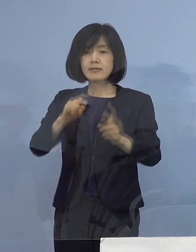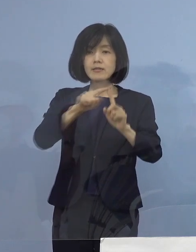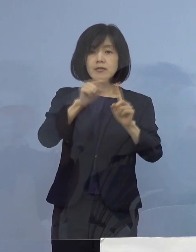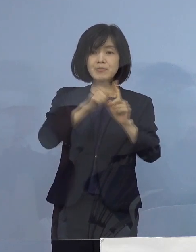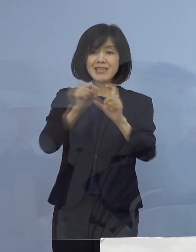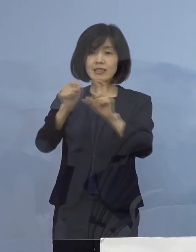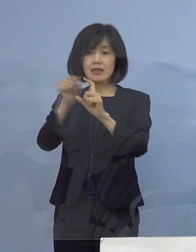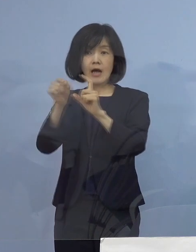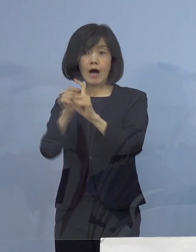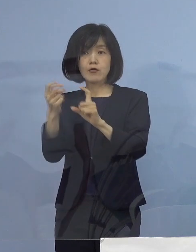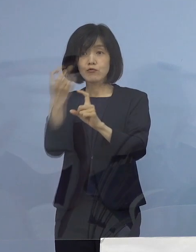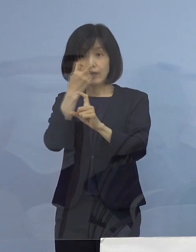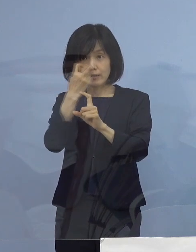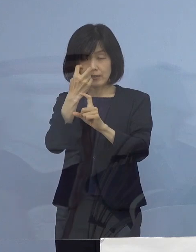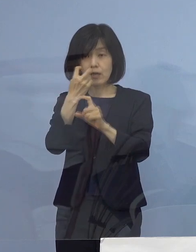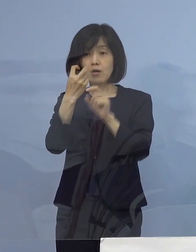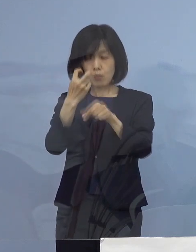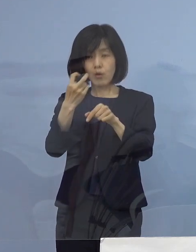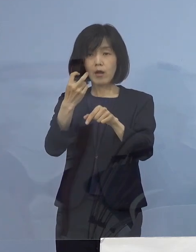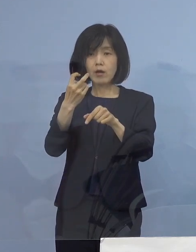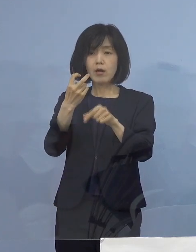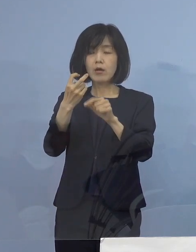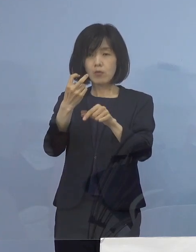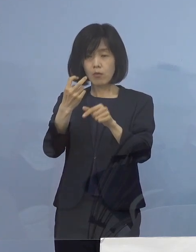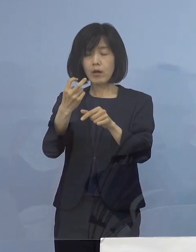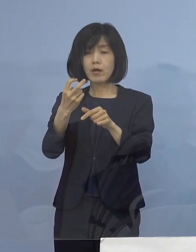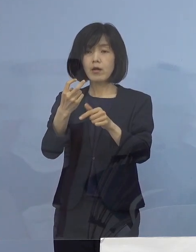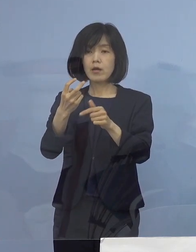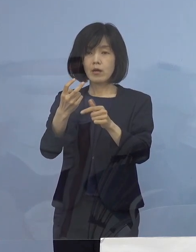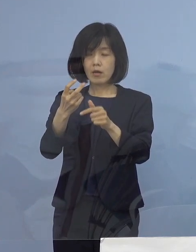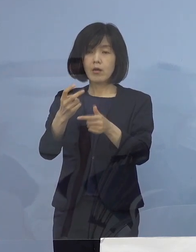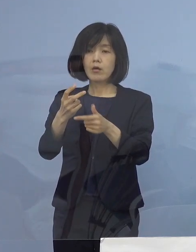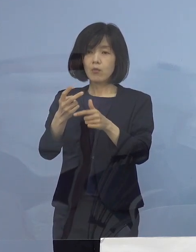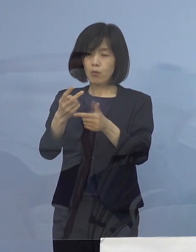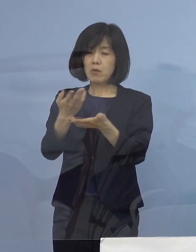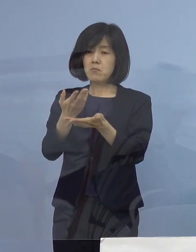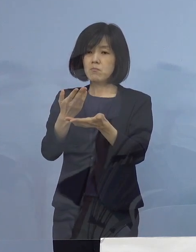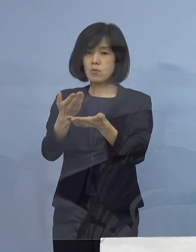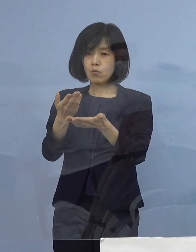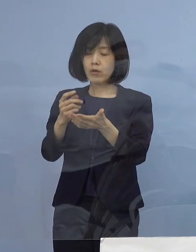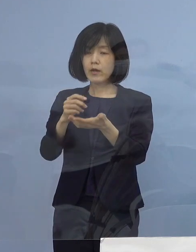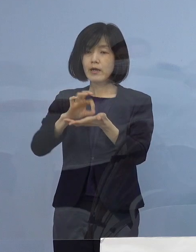こちらの積極的な活用を 呼びかけさせていただいたところであります